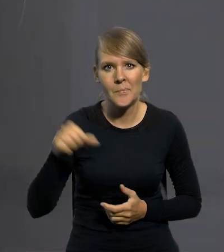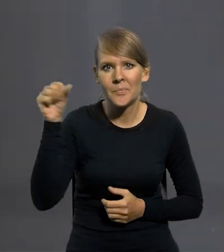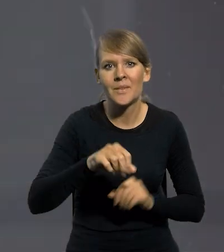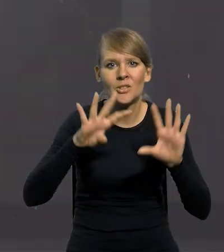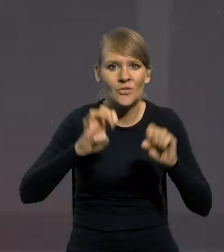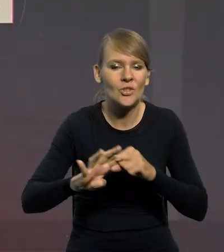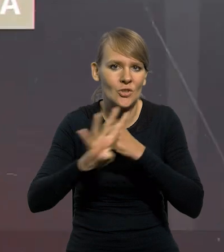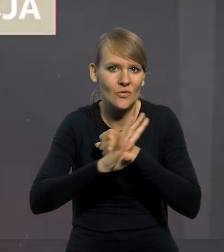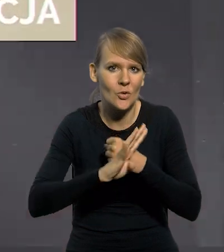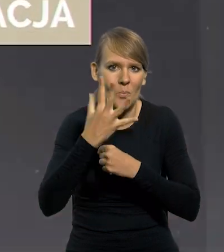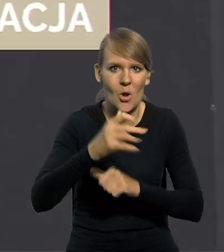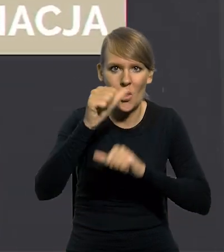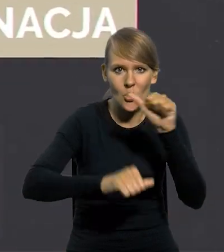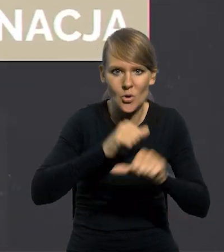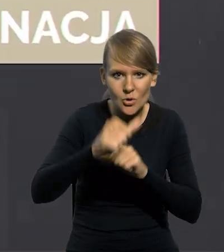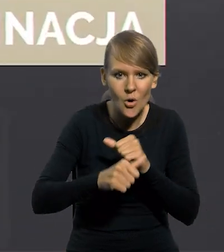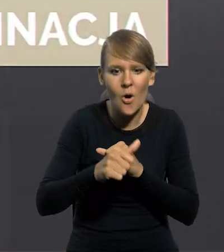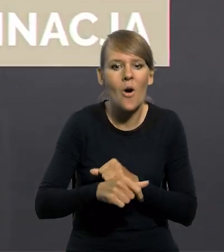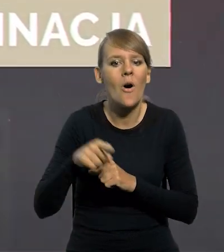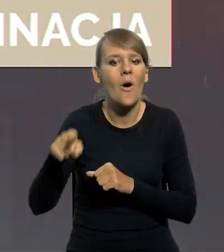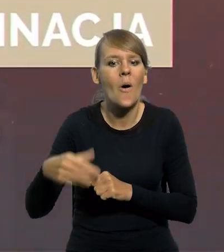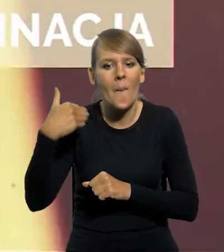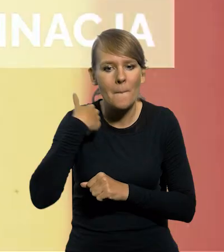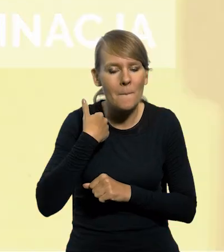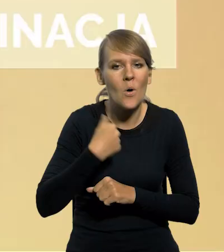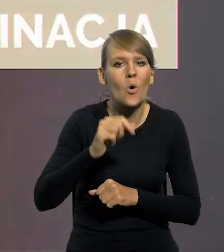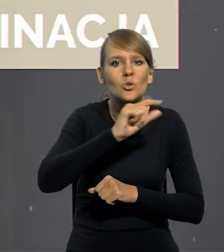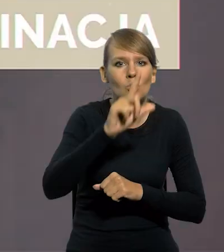W 1995 roku przeprowadzono denominację złotego,